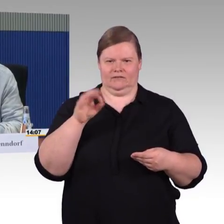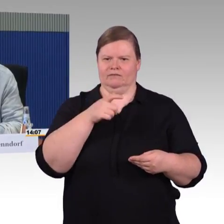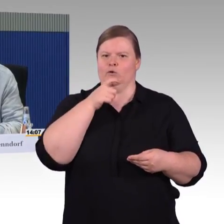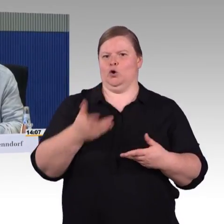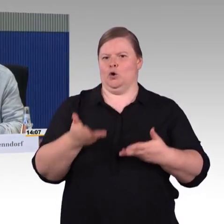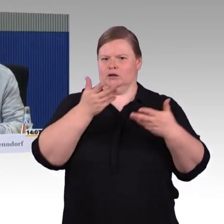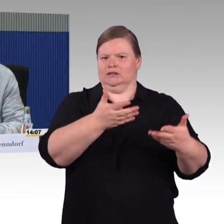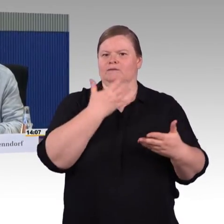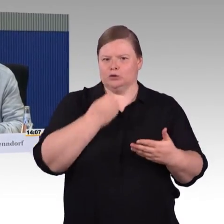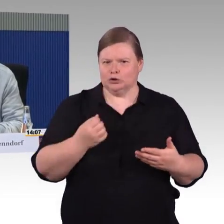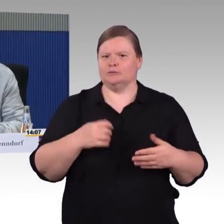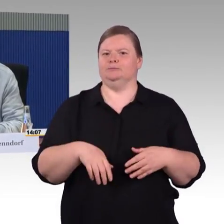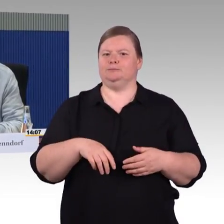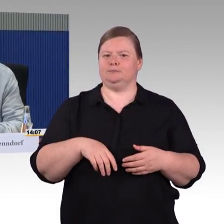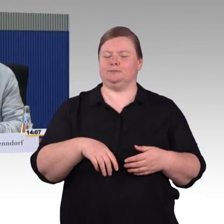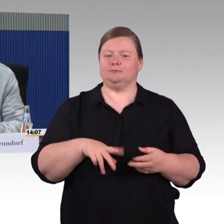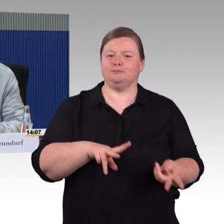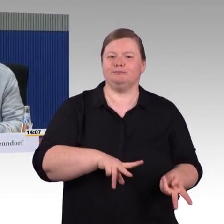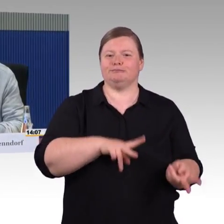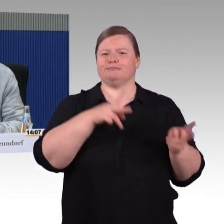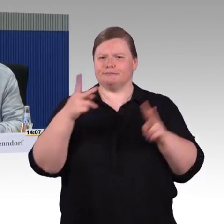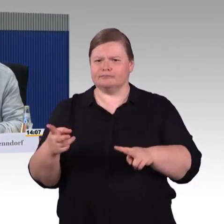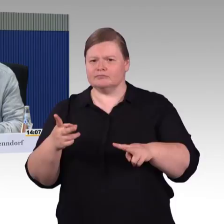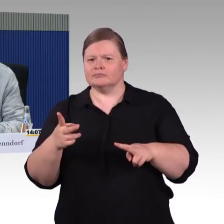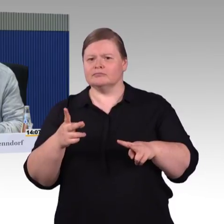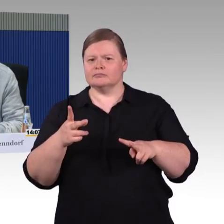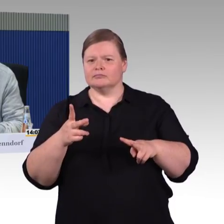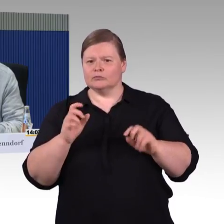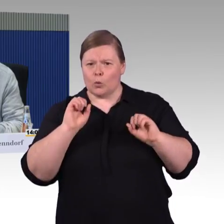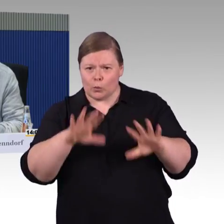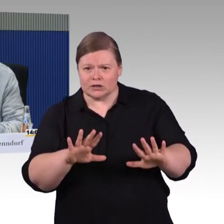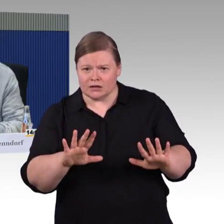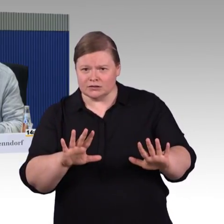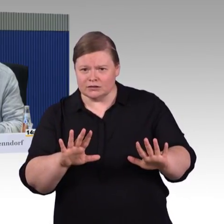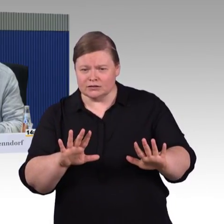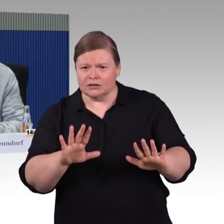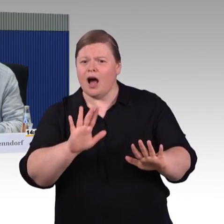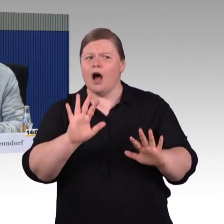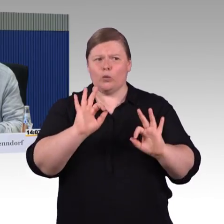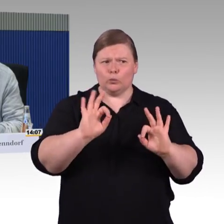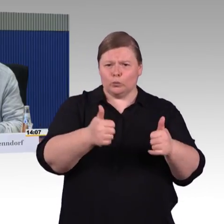weil ich eigentlich neu im Gebiet des Behindertenwesens bin,